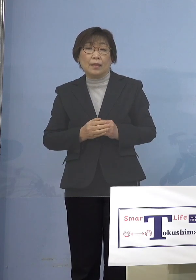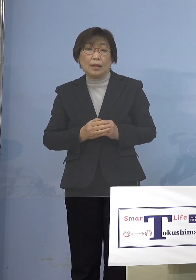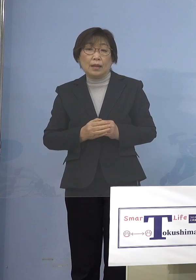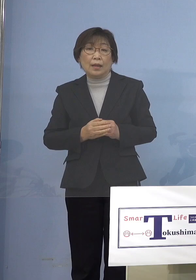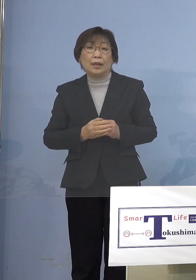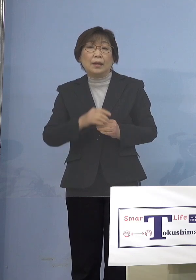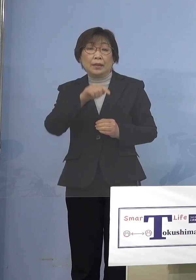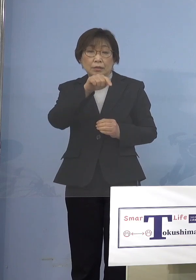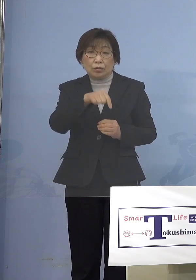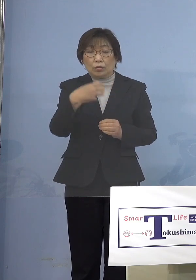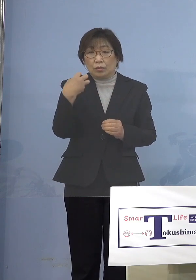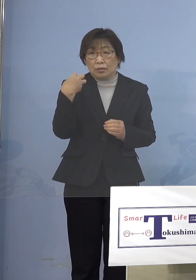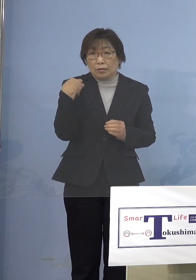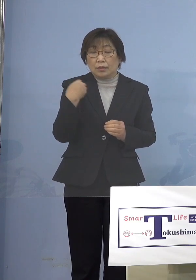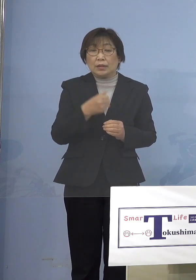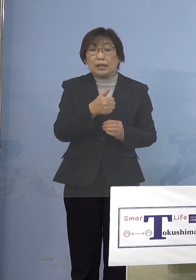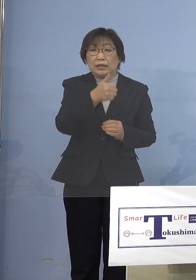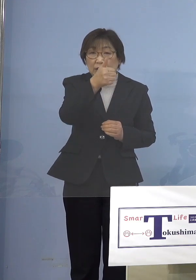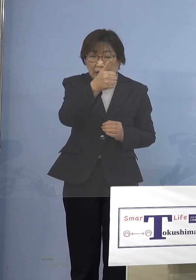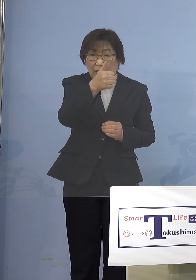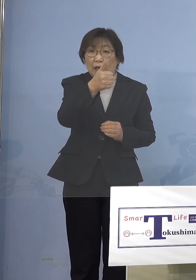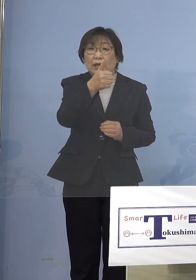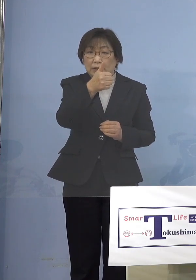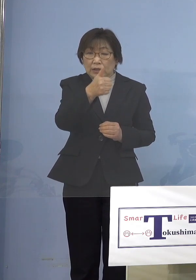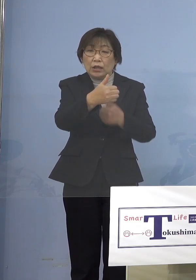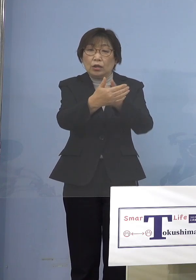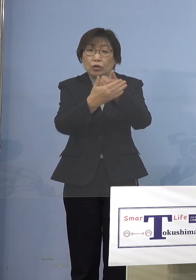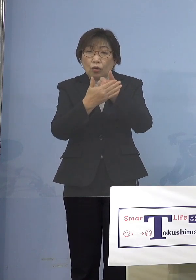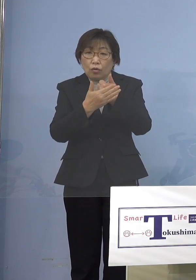皆さん方に協力の要請 これをする